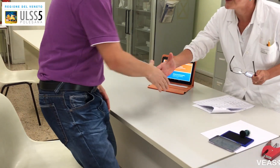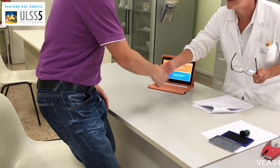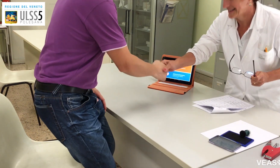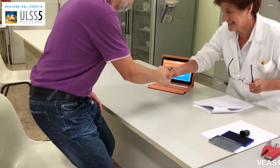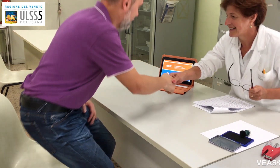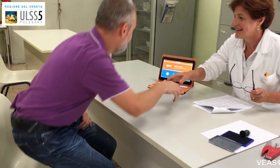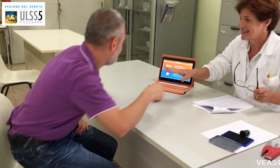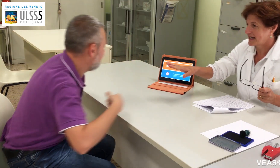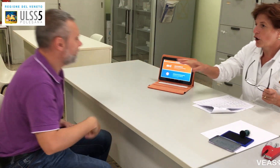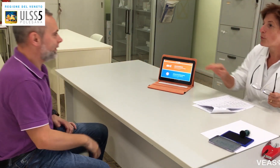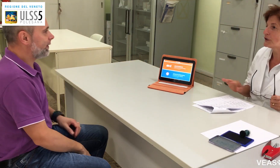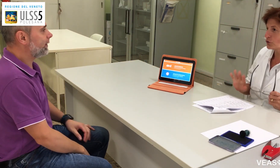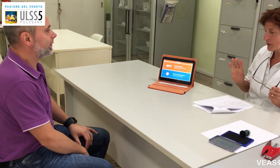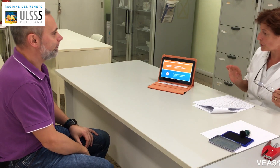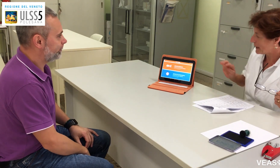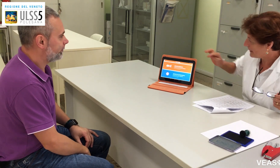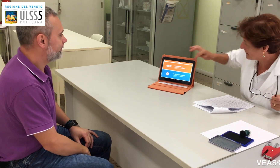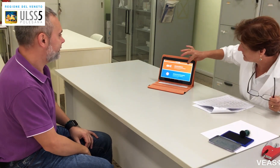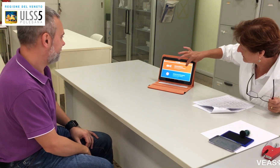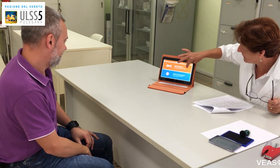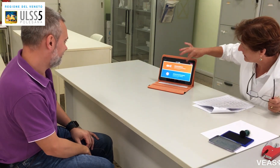Buongiorno, si accomodi non ci sono problemi.